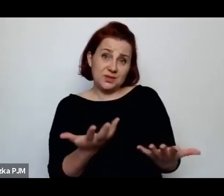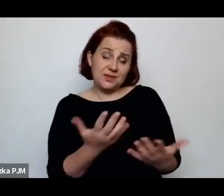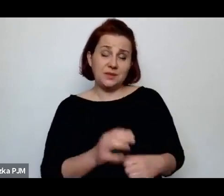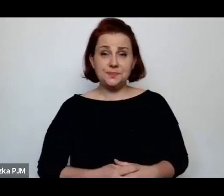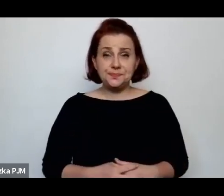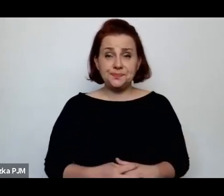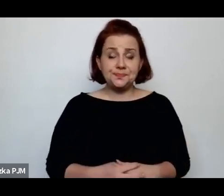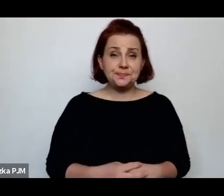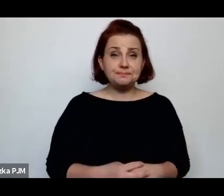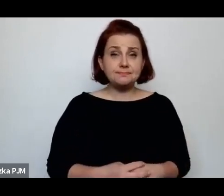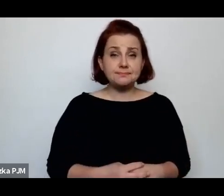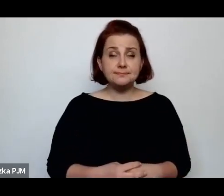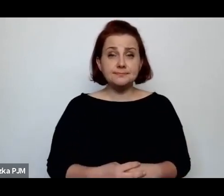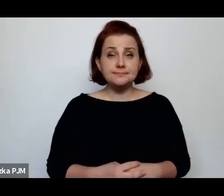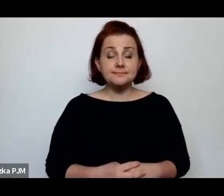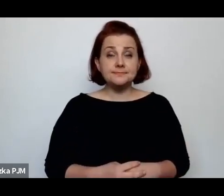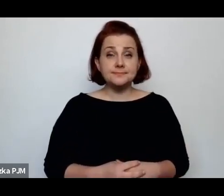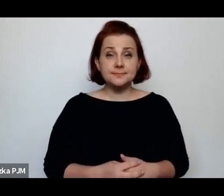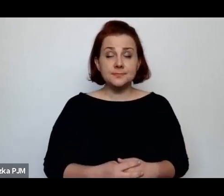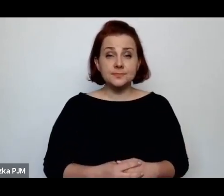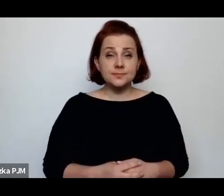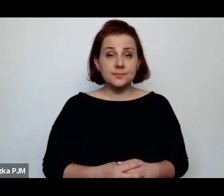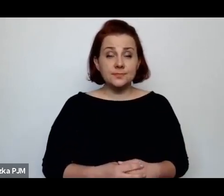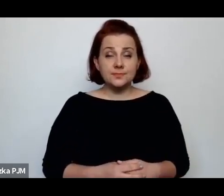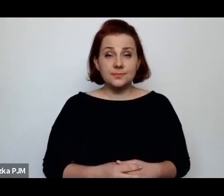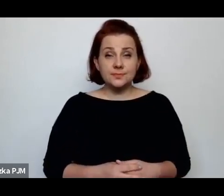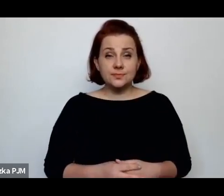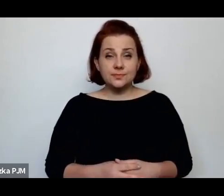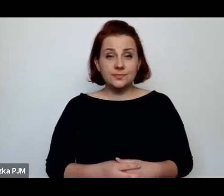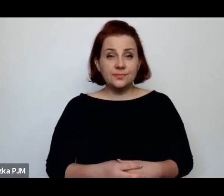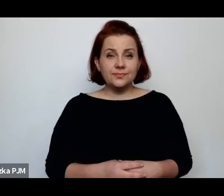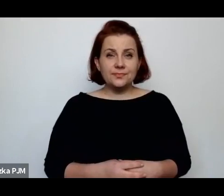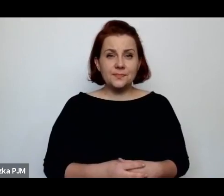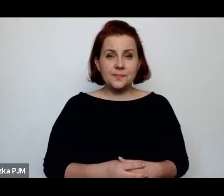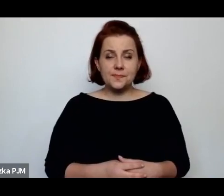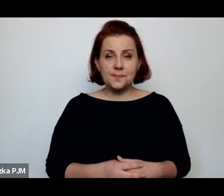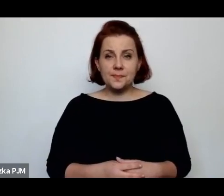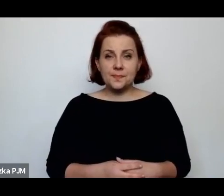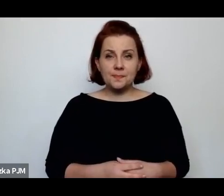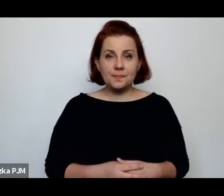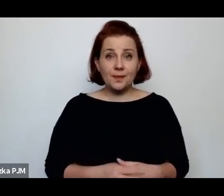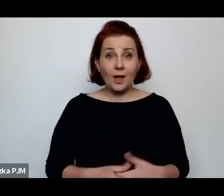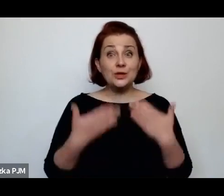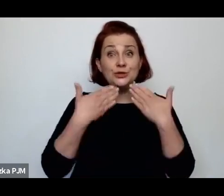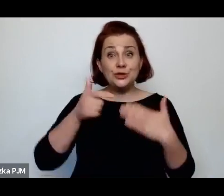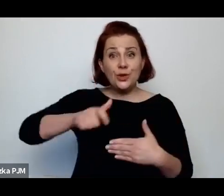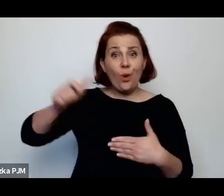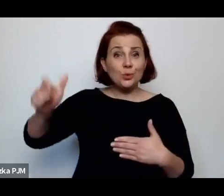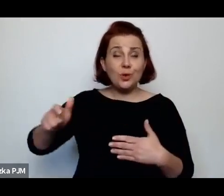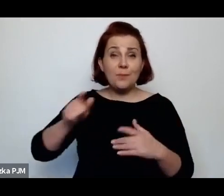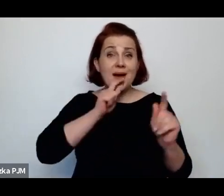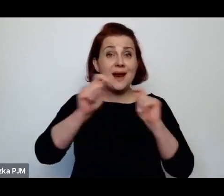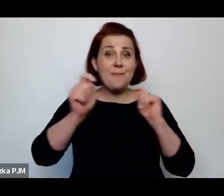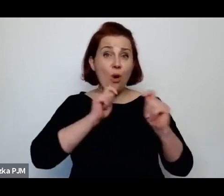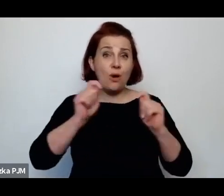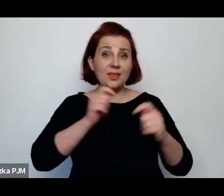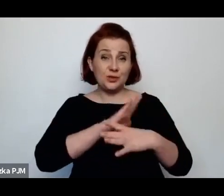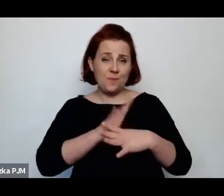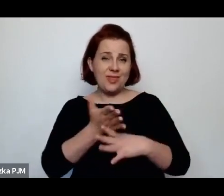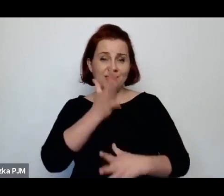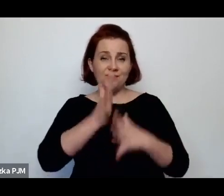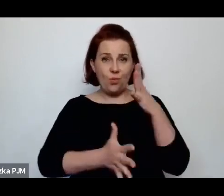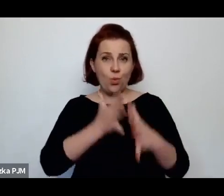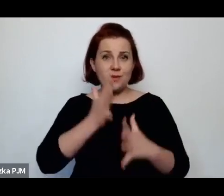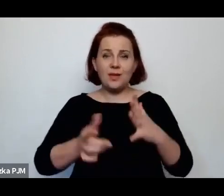One dzięki reporterom międzywojennym, których ja w ogóle uwielbiam